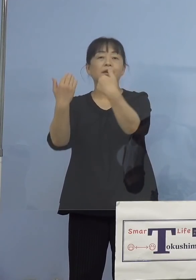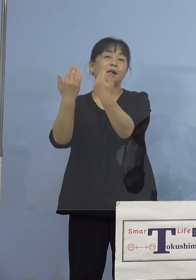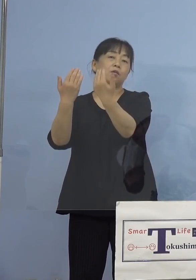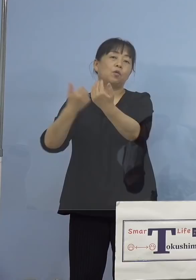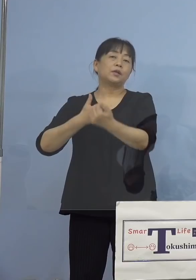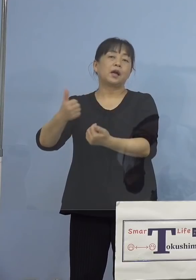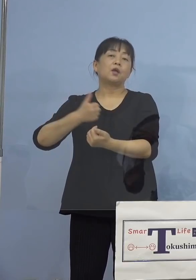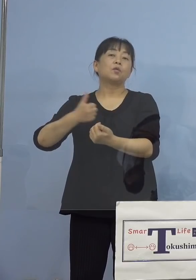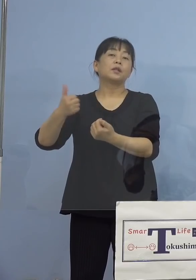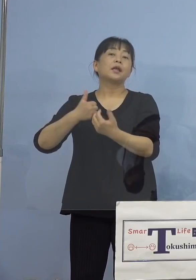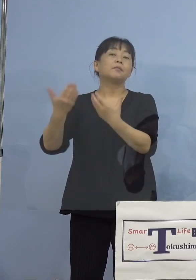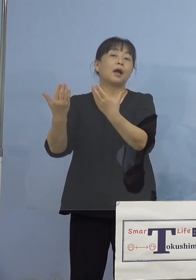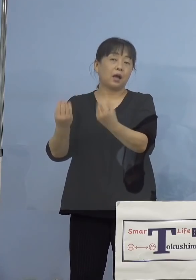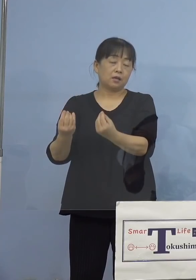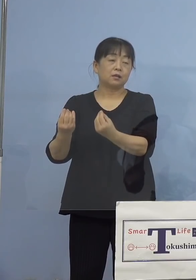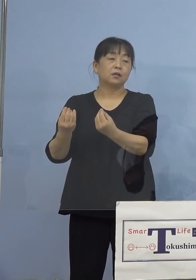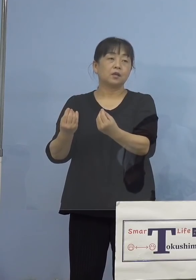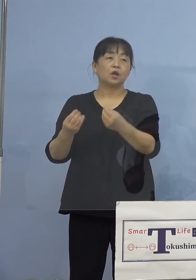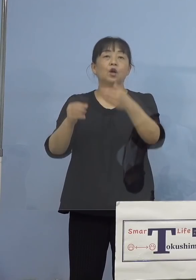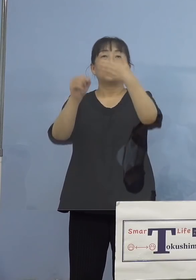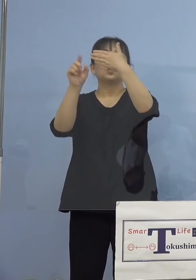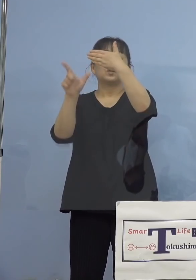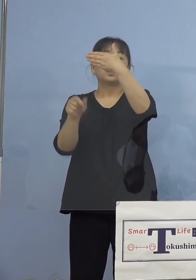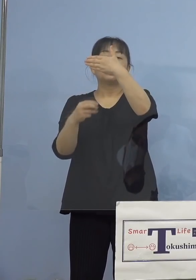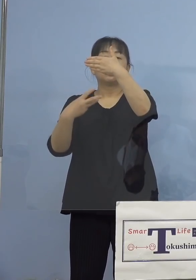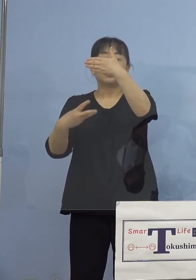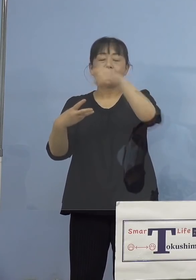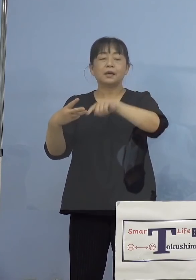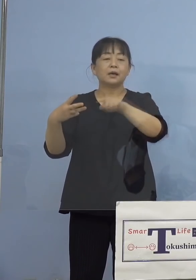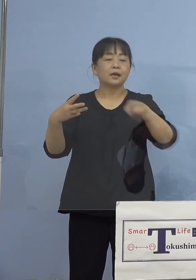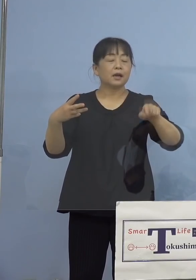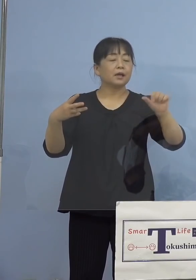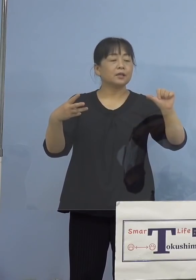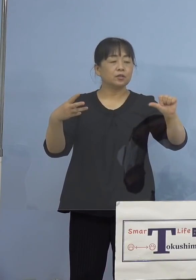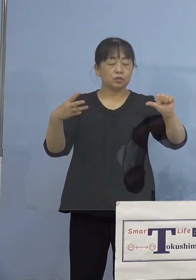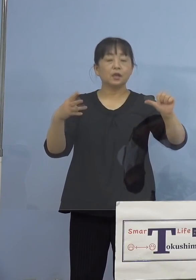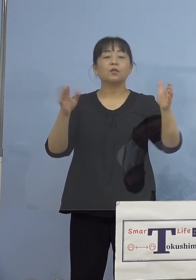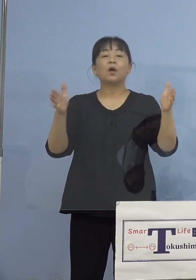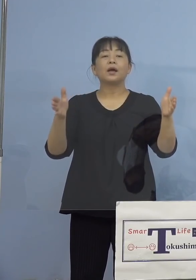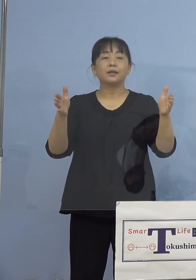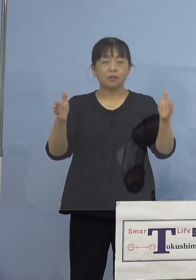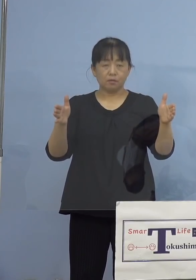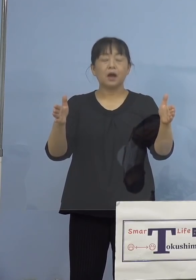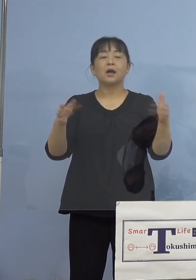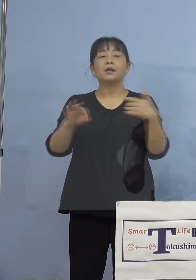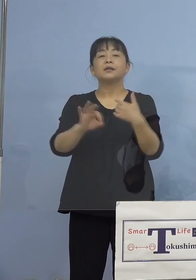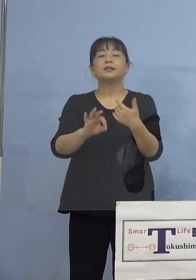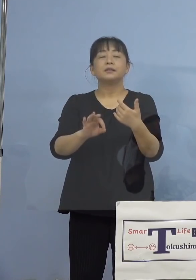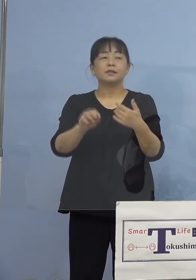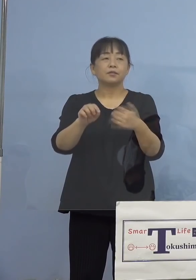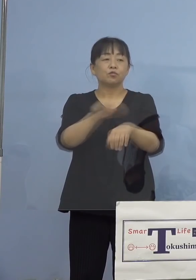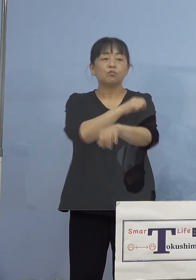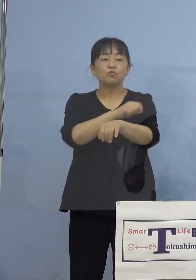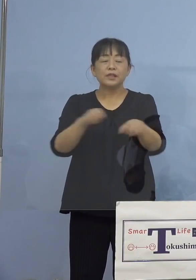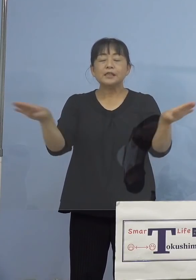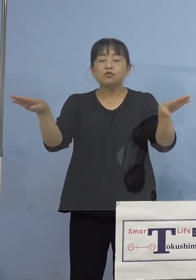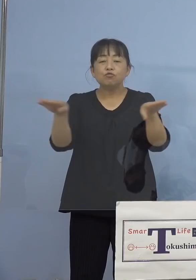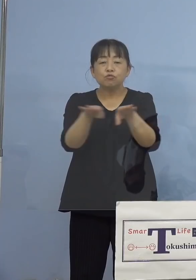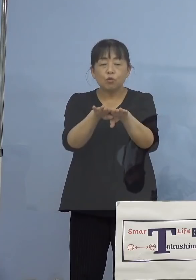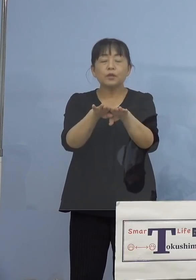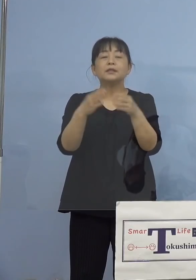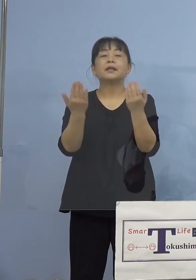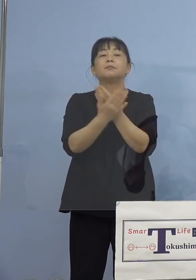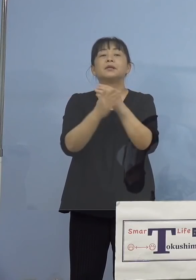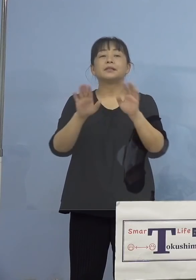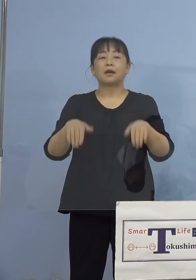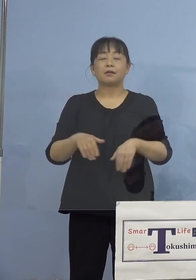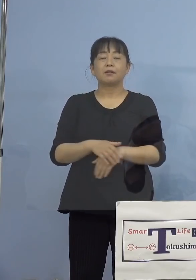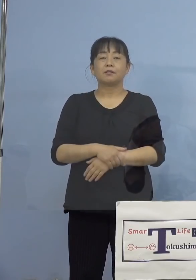ということで、9月3日から9月5日までを 臨時休業ということになっています